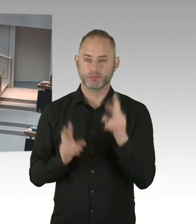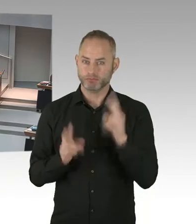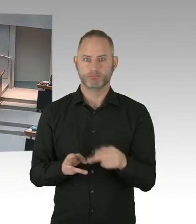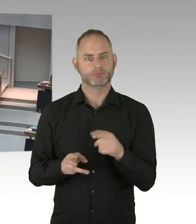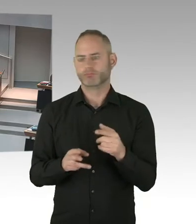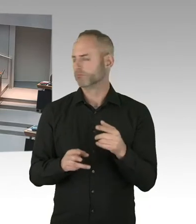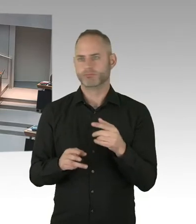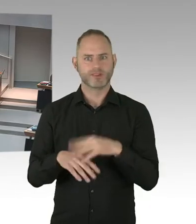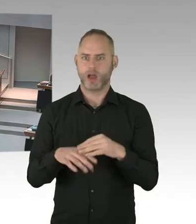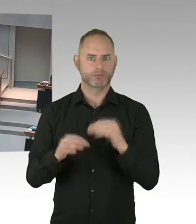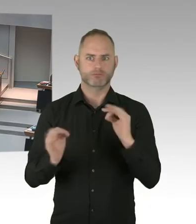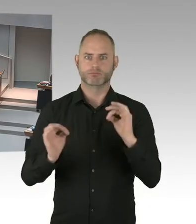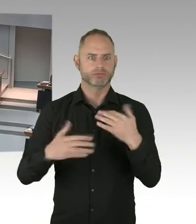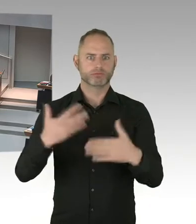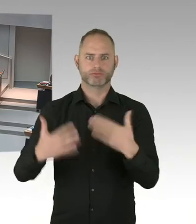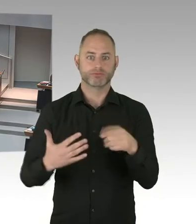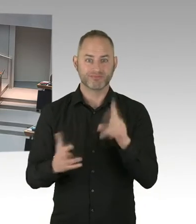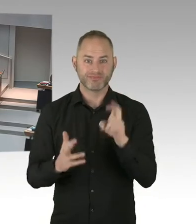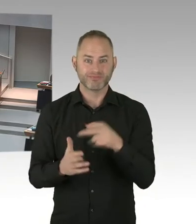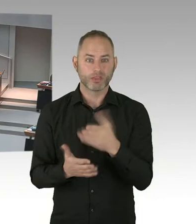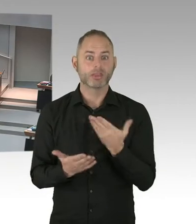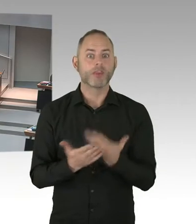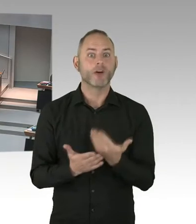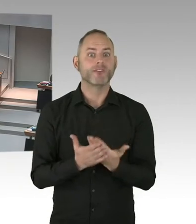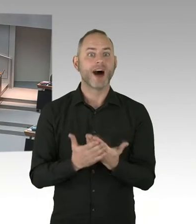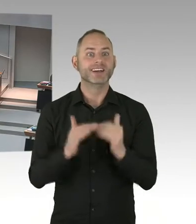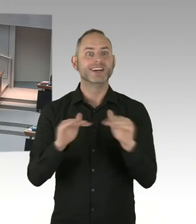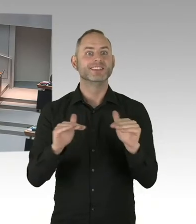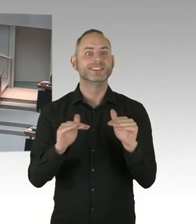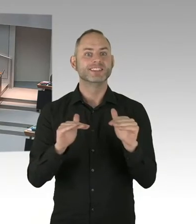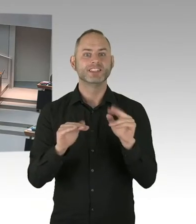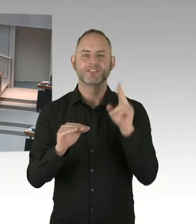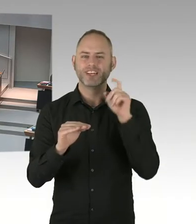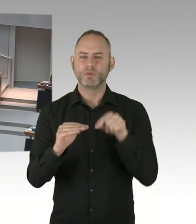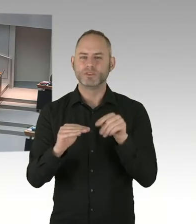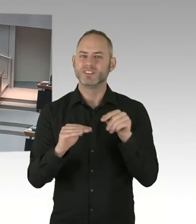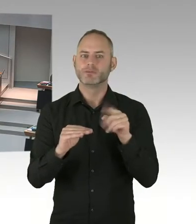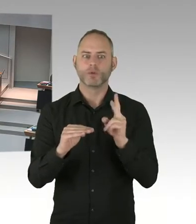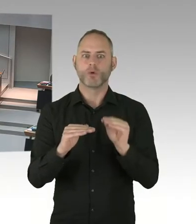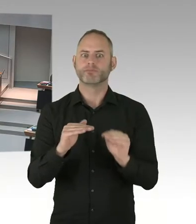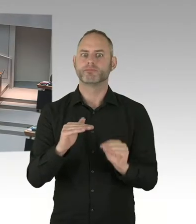und die ganze Community in der Stadt, die seit vielen Jahren mit dem Senat an einem Strang ziehen.